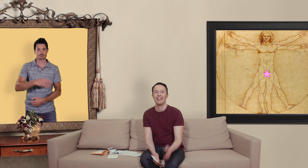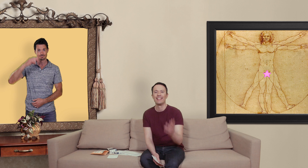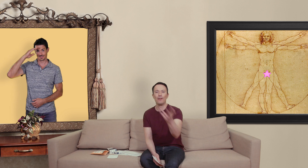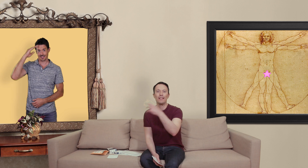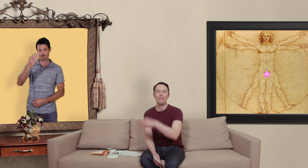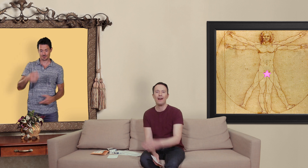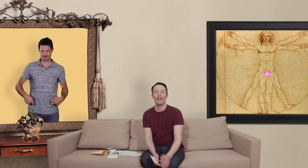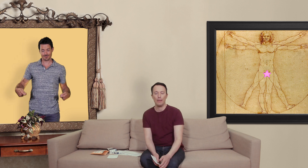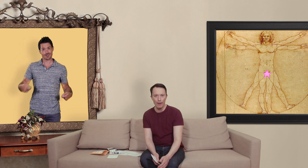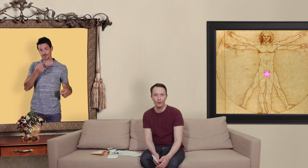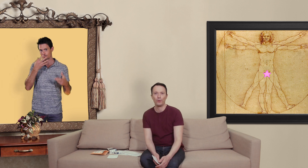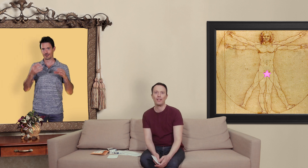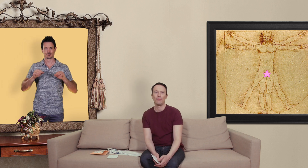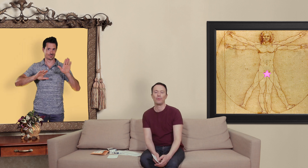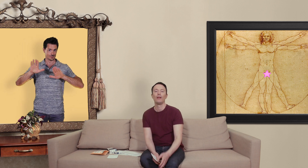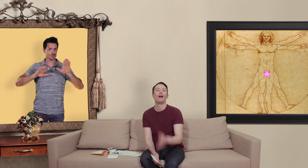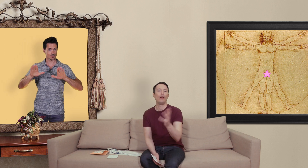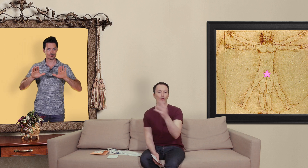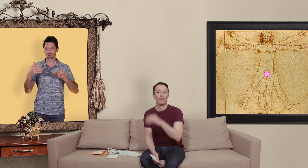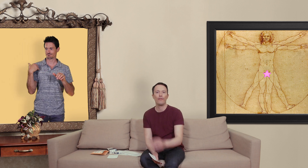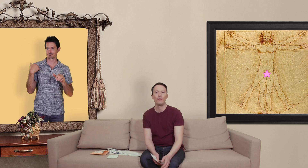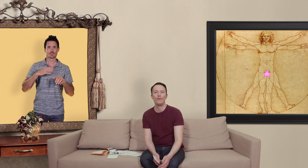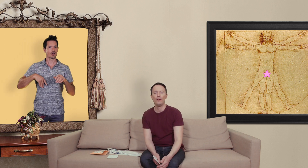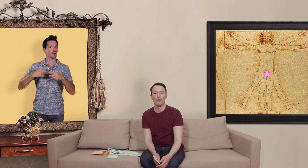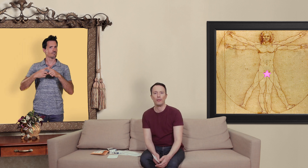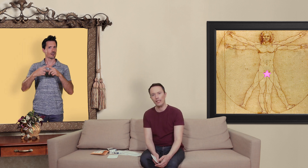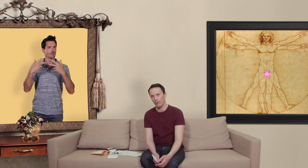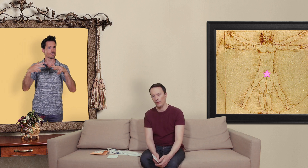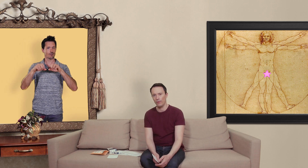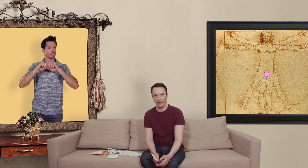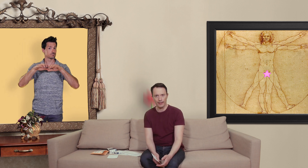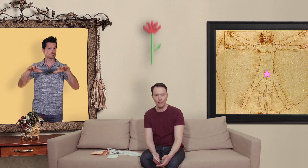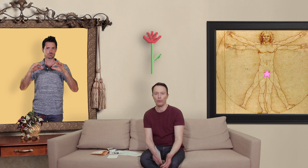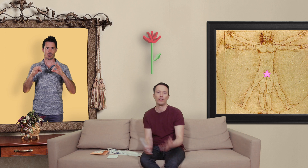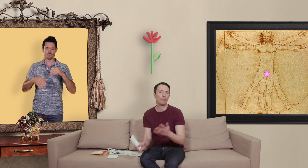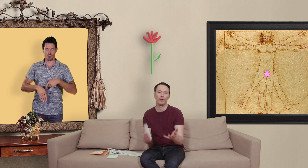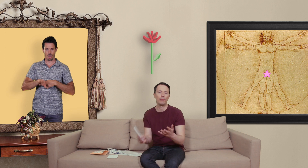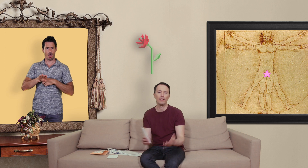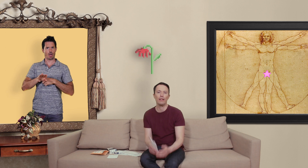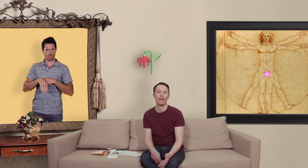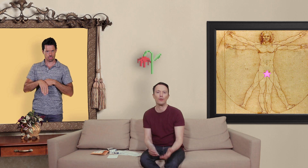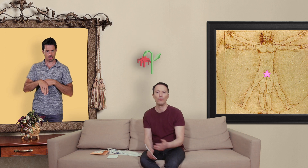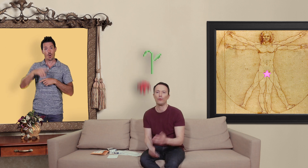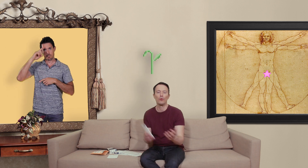salut les slibards et bienvenue dans ton slip alors je vous avais fait une petite vidéo sur les dysfonctions érectiles on vous a un peu expliquer les raisons du comment